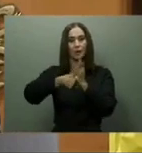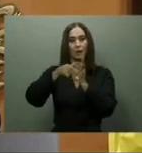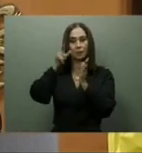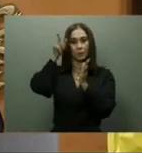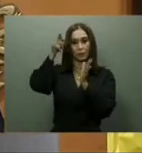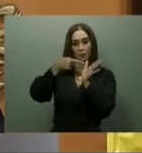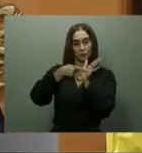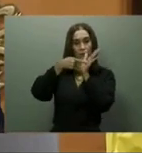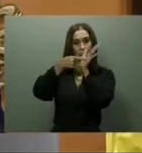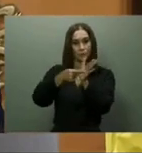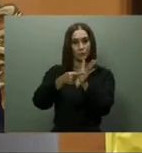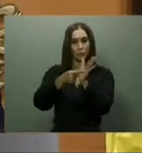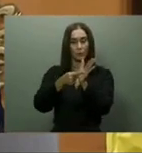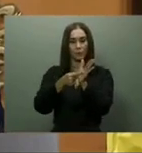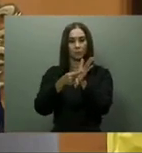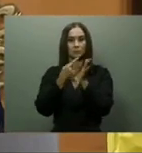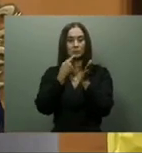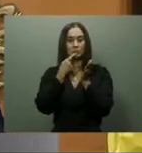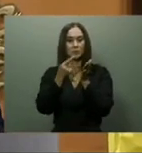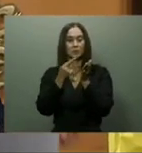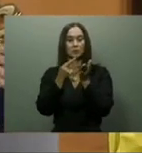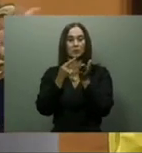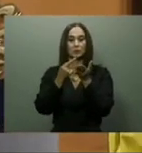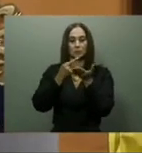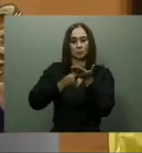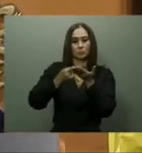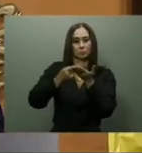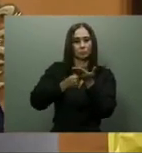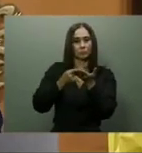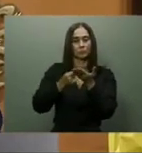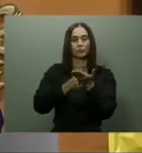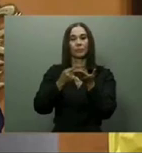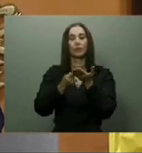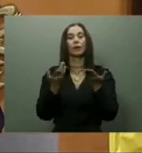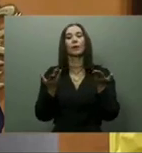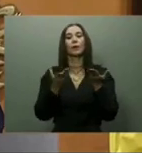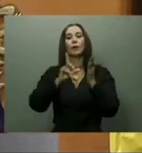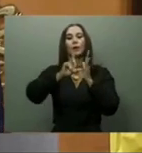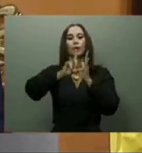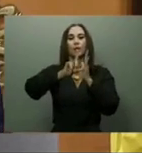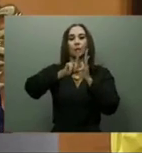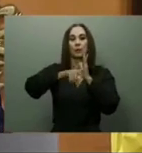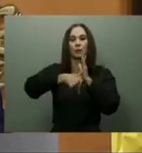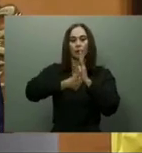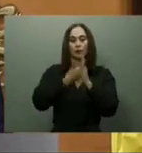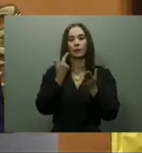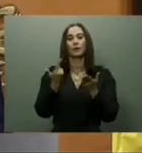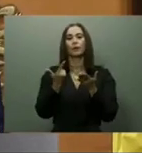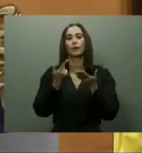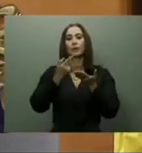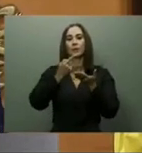el subsidio Bono Gas de 228 a 470 pesos a todos los beneficiados, añadiendo igualmente